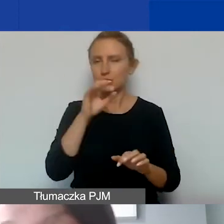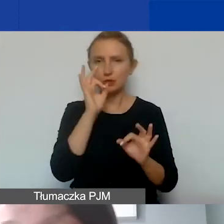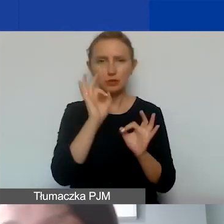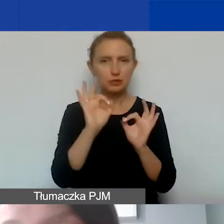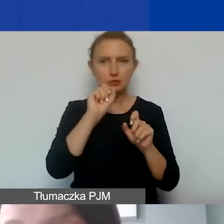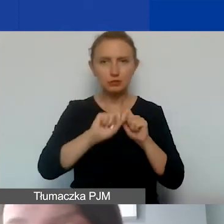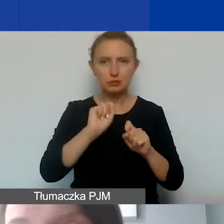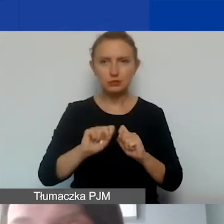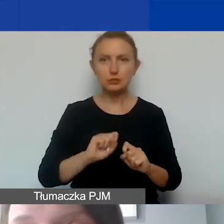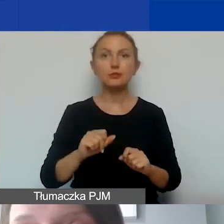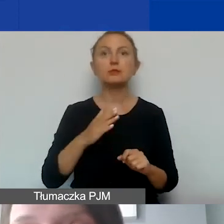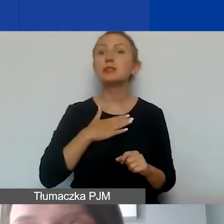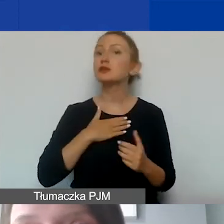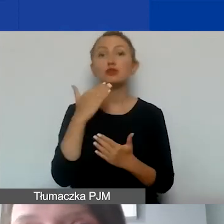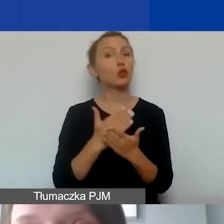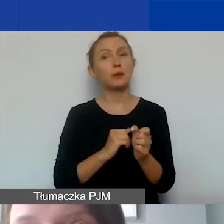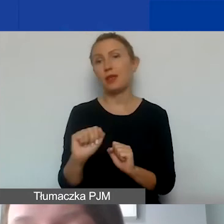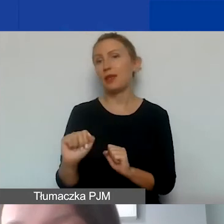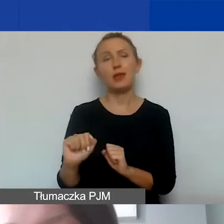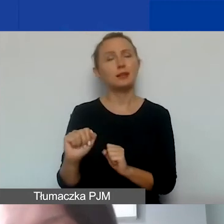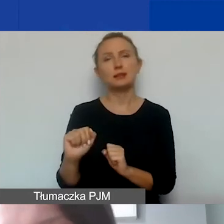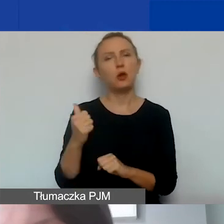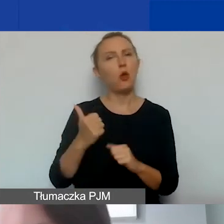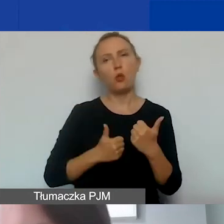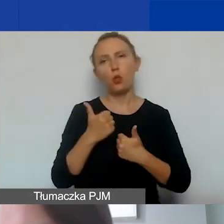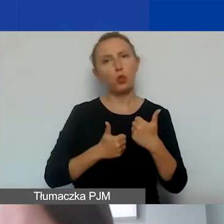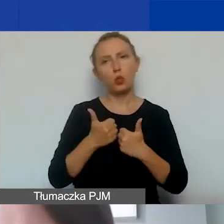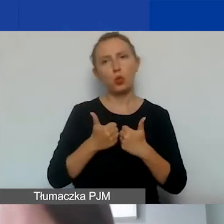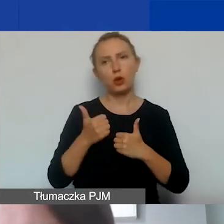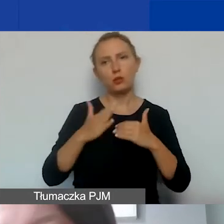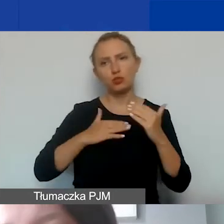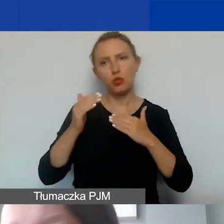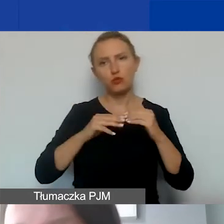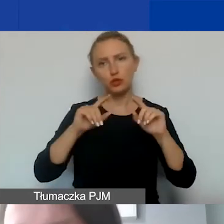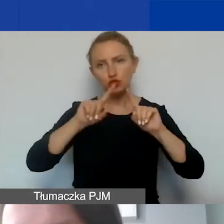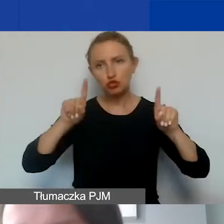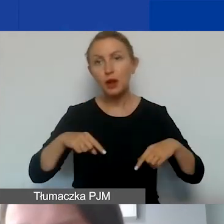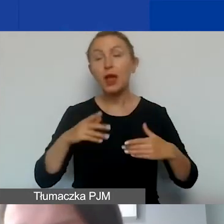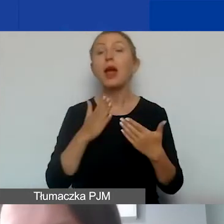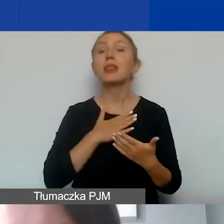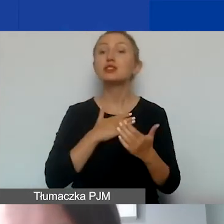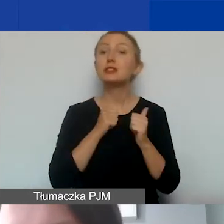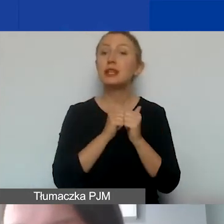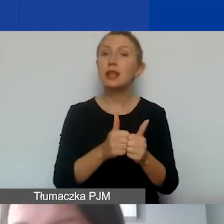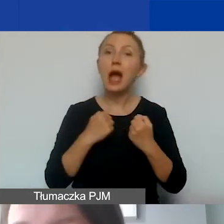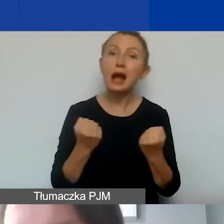Nasz program nie jest konkursem infrastrukturalnym. Naszym zadaniem jest aktywizacja obywateli,